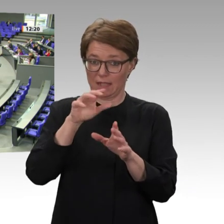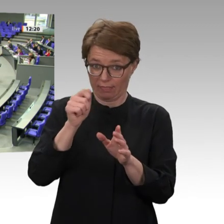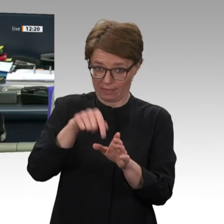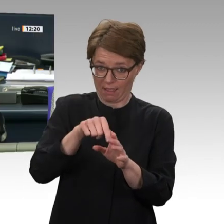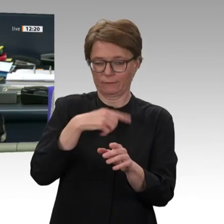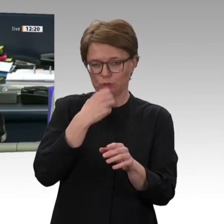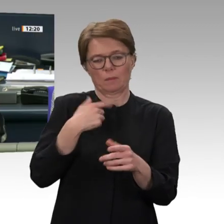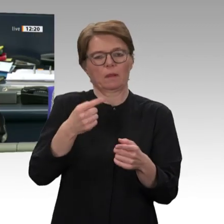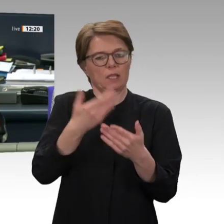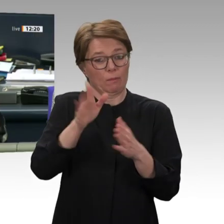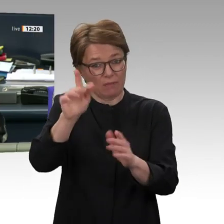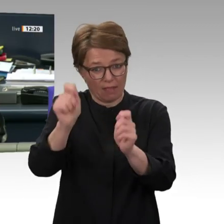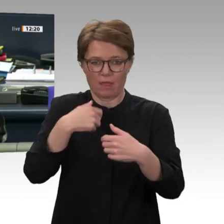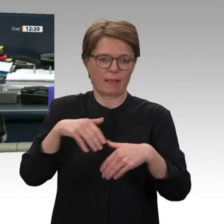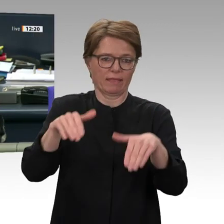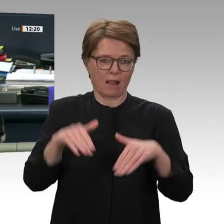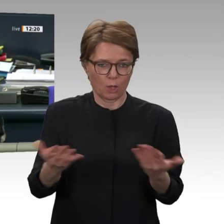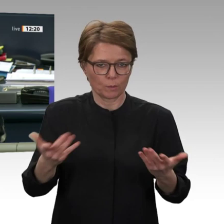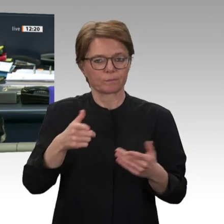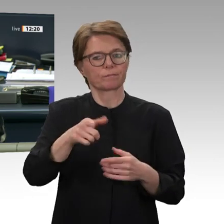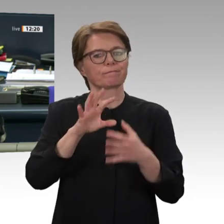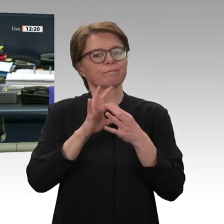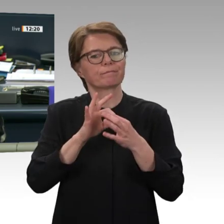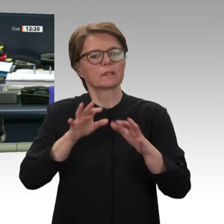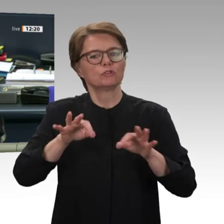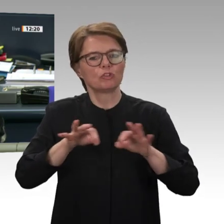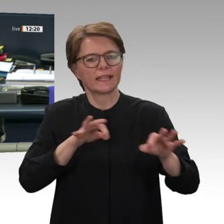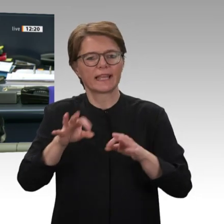Nächster Redner: für die CDU/CSU-Fraktion Markus Koob.